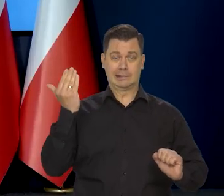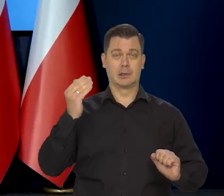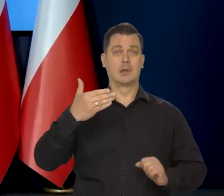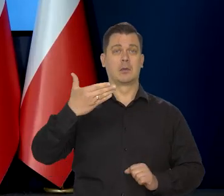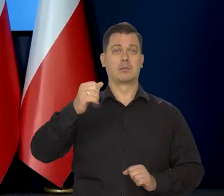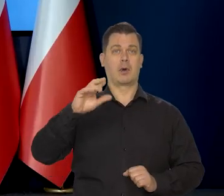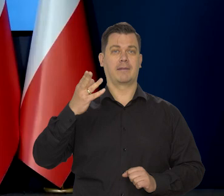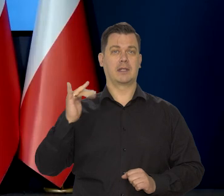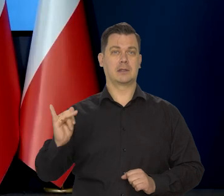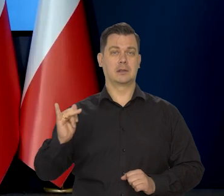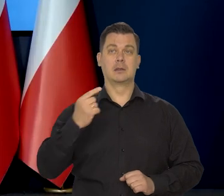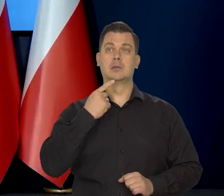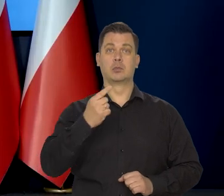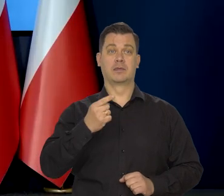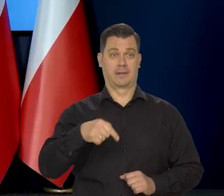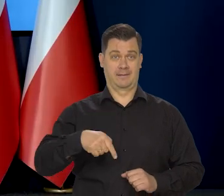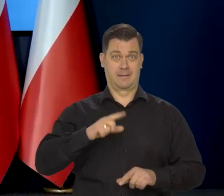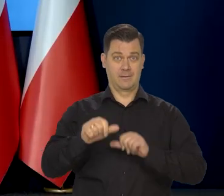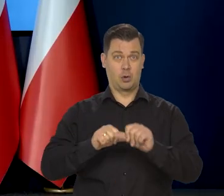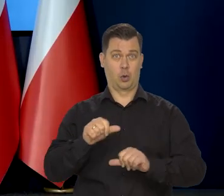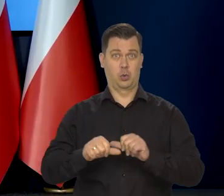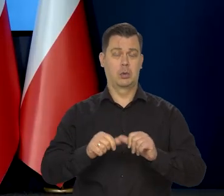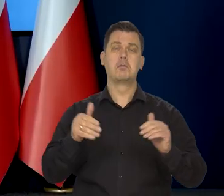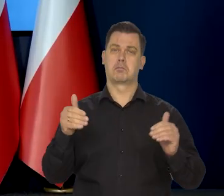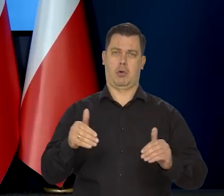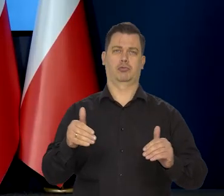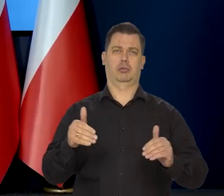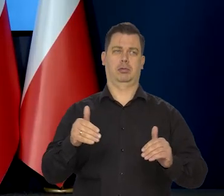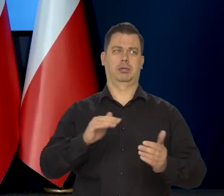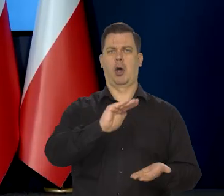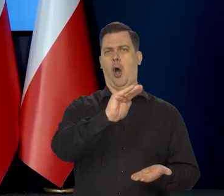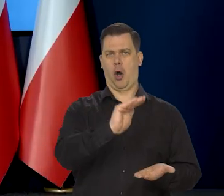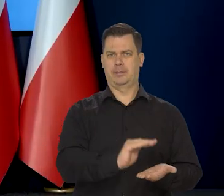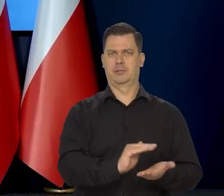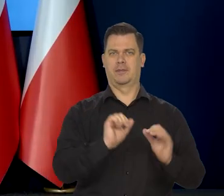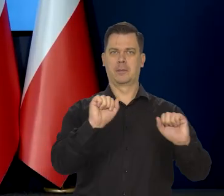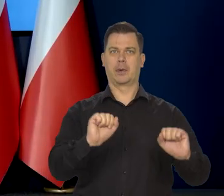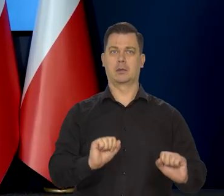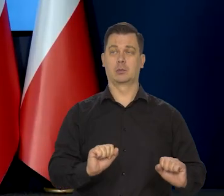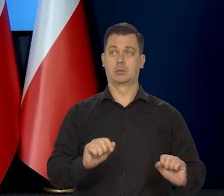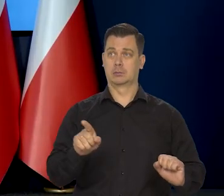że obniżki stóp procentowych w tym roku są możliwe, a nawet prawdopodobne. To, czy podziela Pan tę opinię